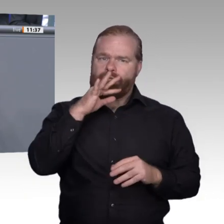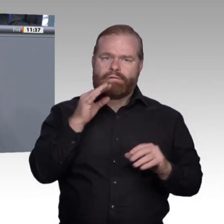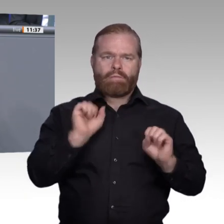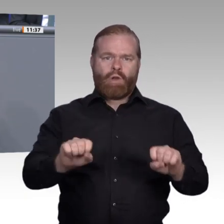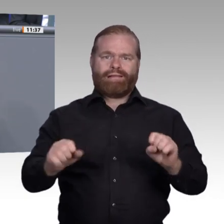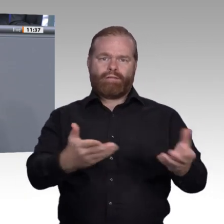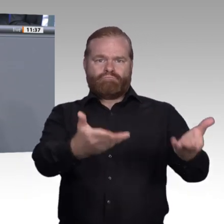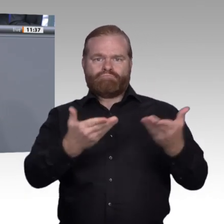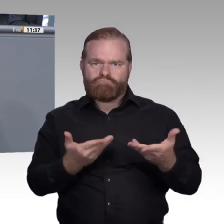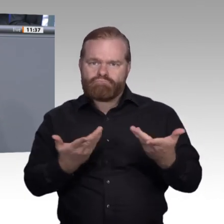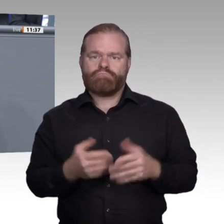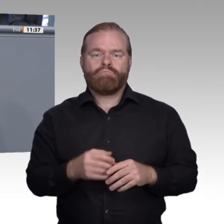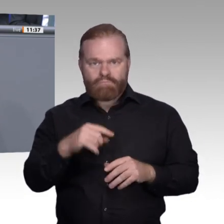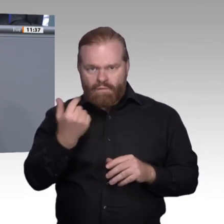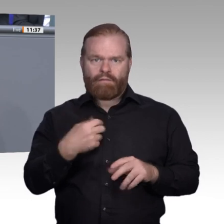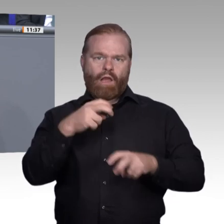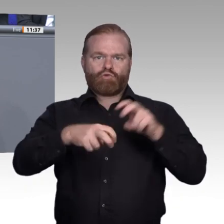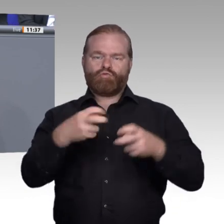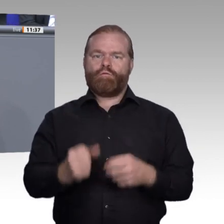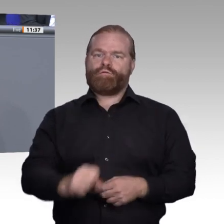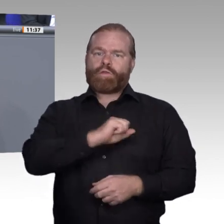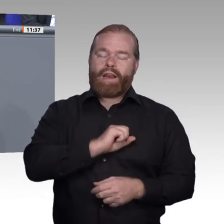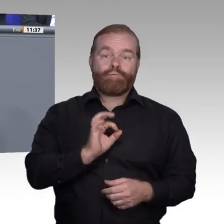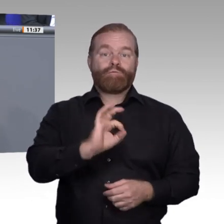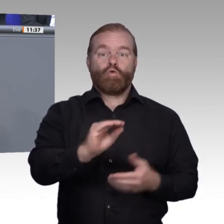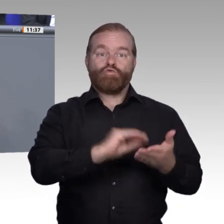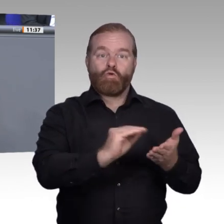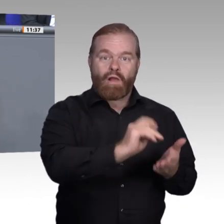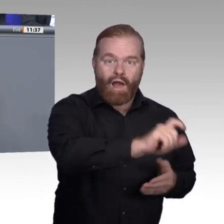Gleichzeitig werden sie massiv dazu beitragen, dass wir dem seit Jahren verfolgten Ziel